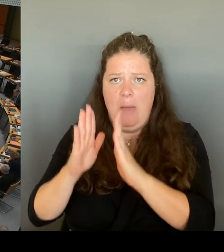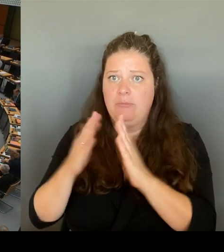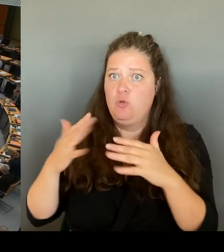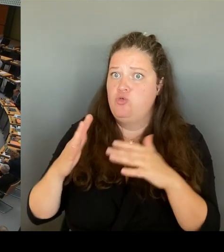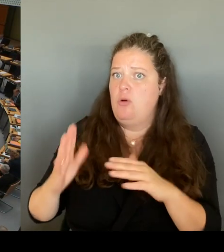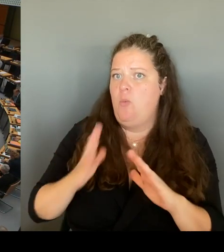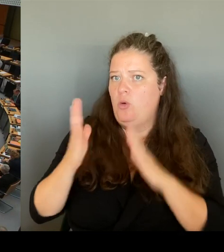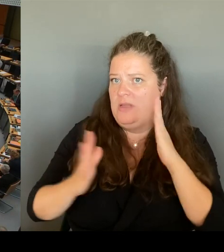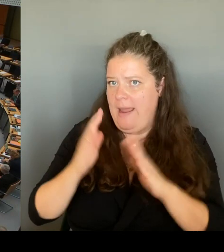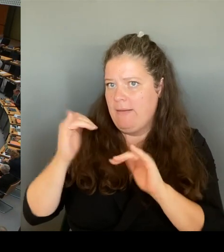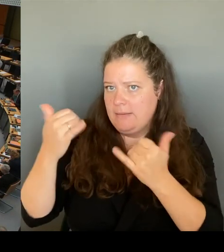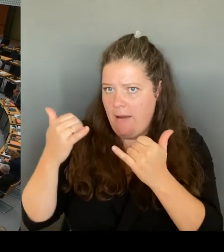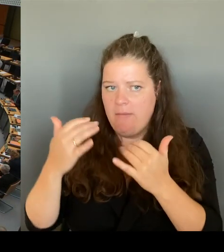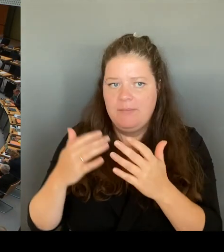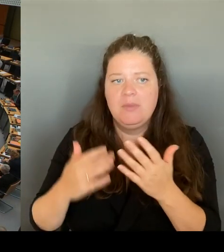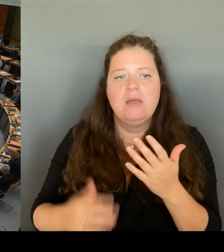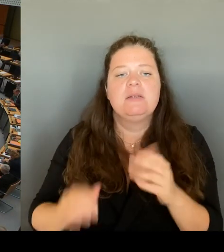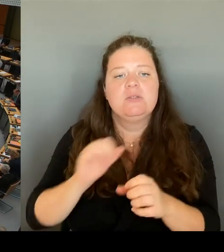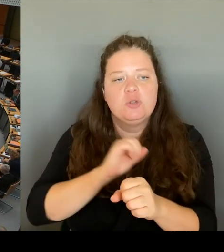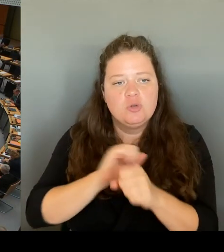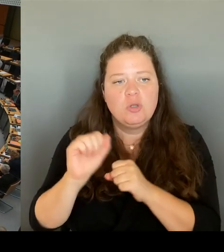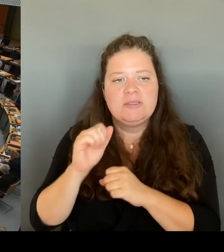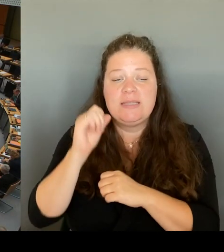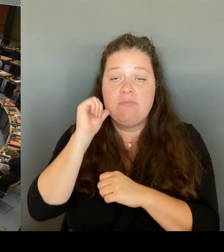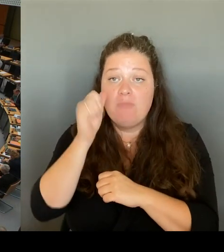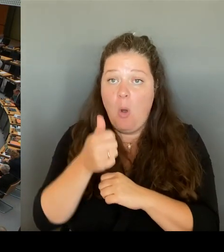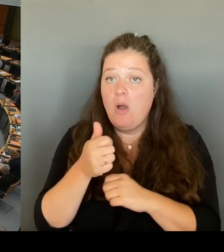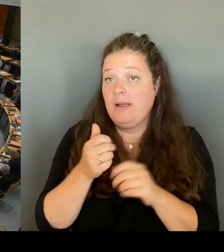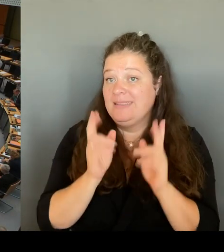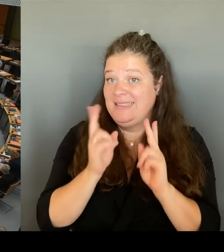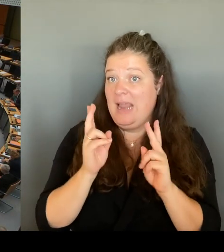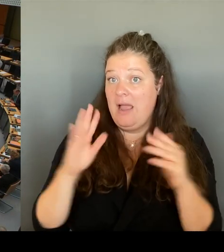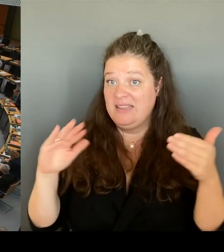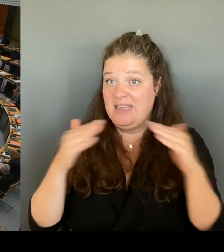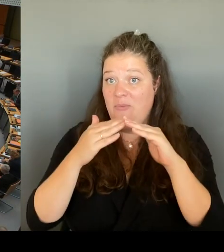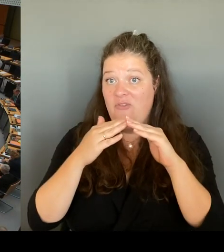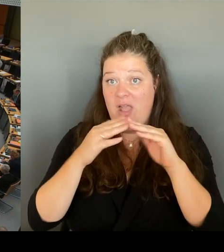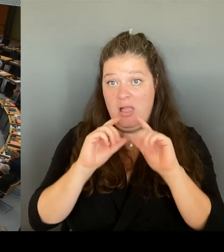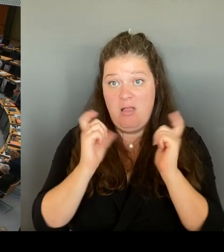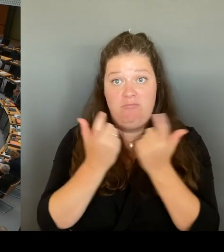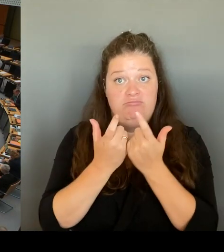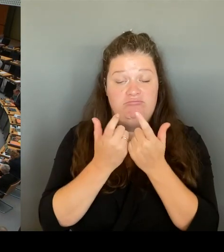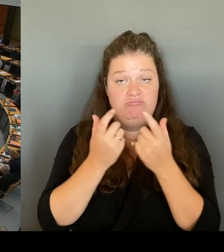Sind Sie bereit, aus Ihrem Etat konkrete Maßnahmen zu finanzieren,